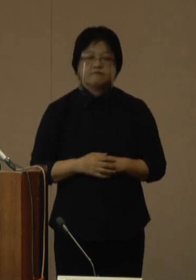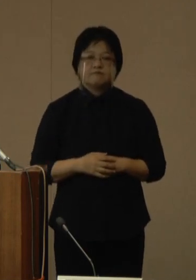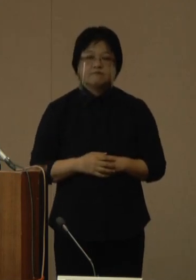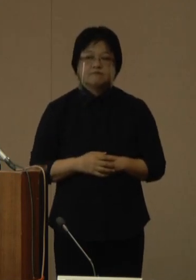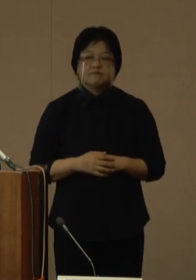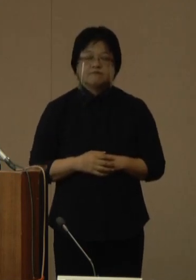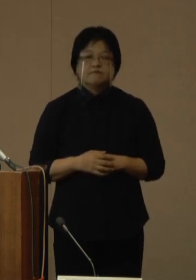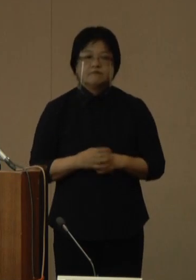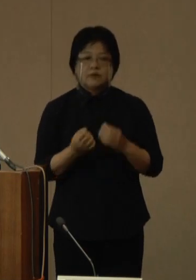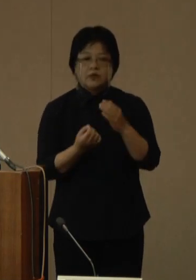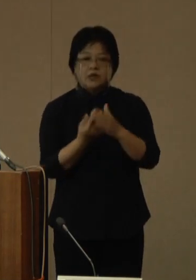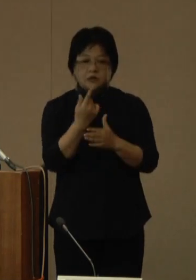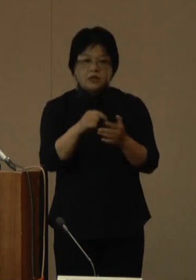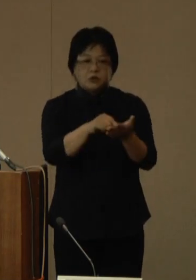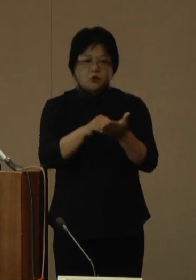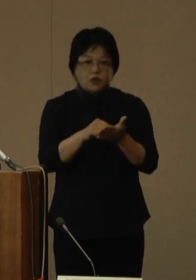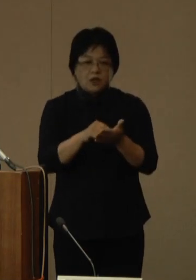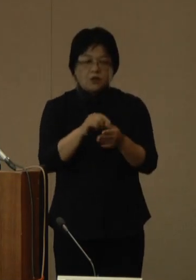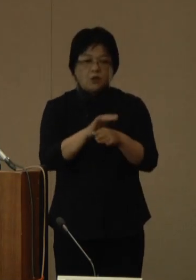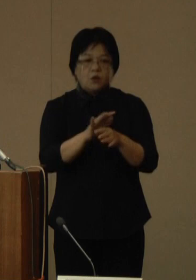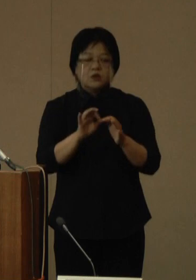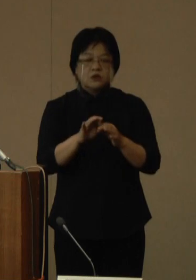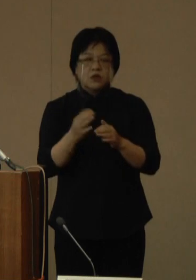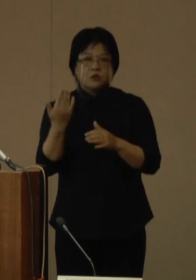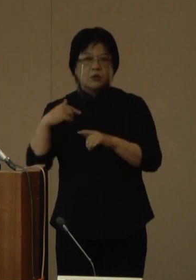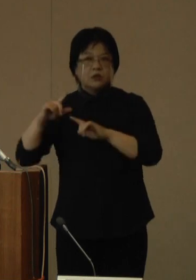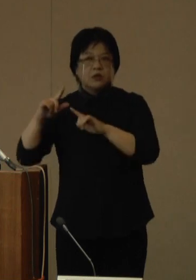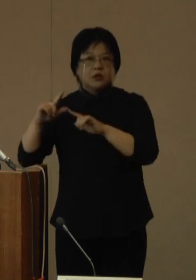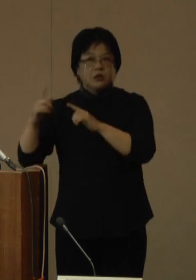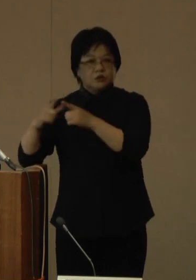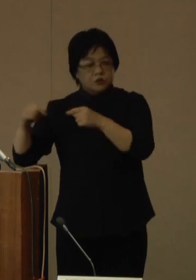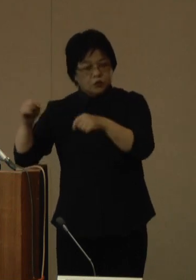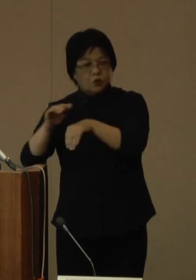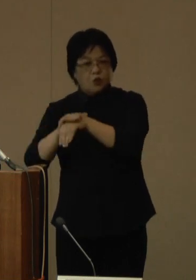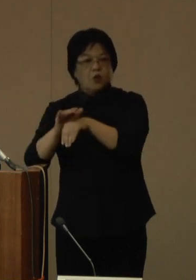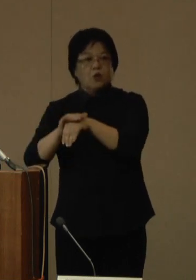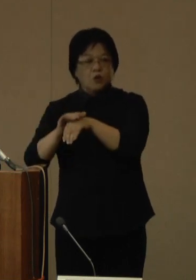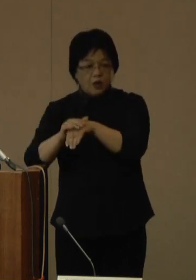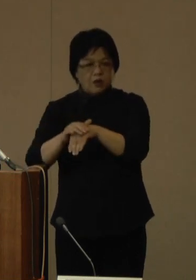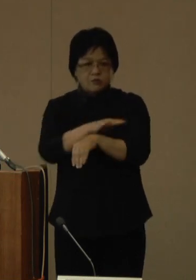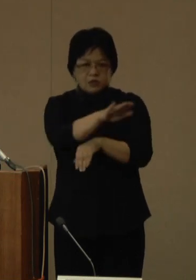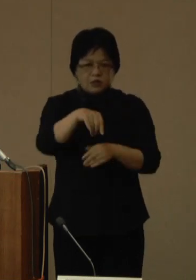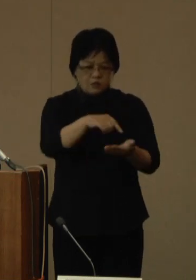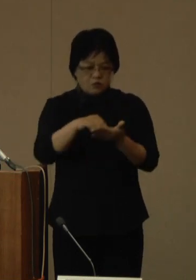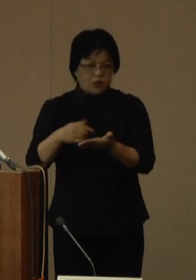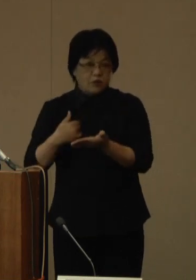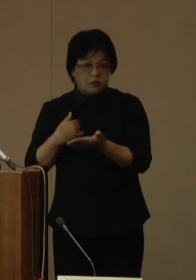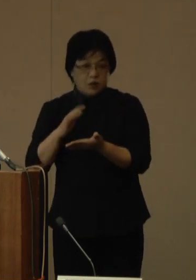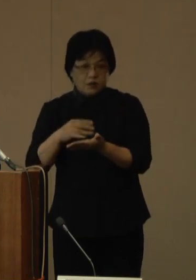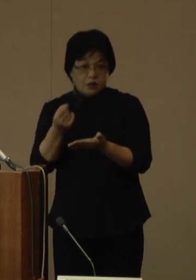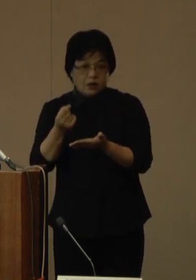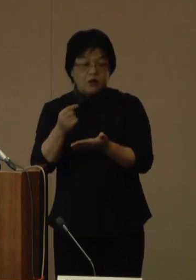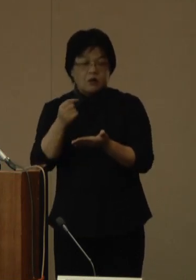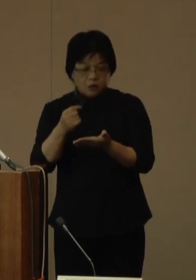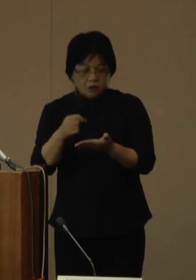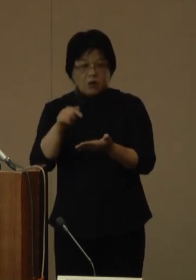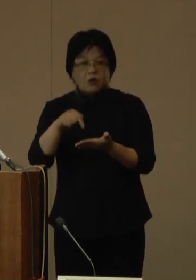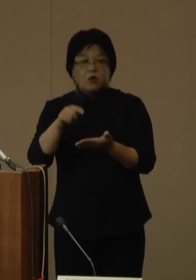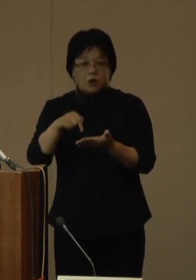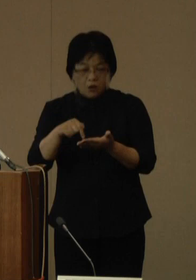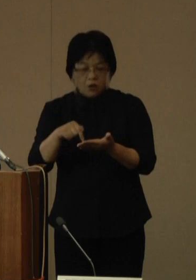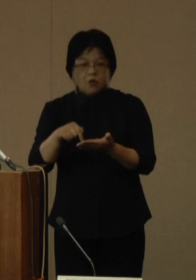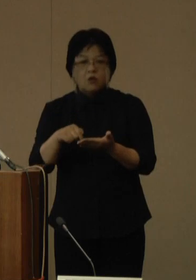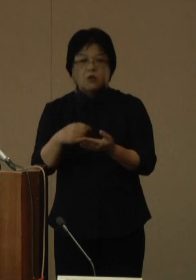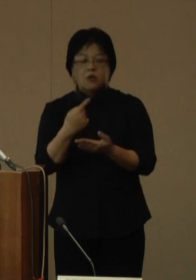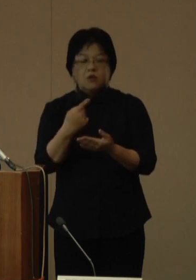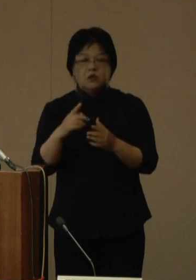発生届出については、国はこれまで行っていた全数届出を、9月26日から全国一律で見直すことを発表し、